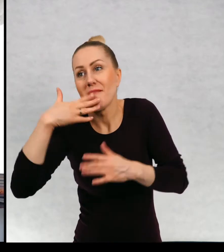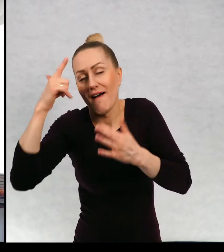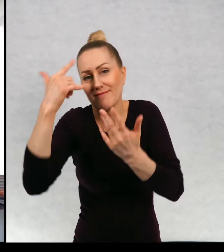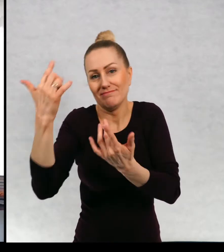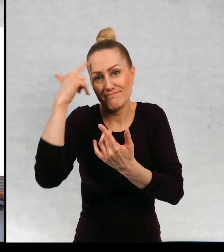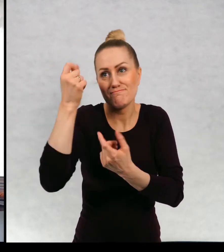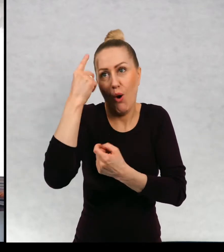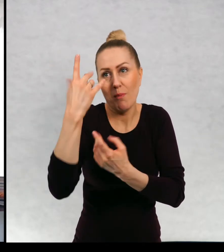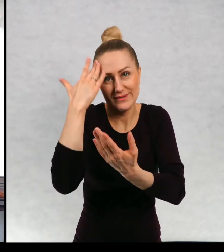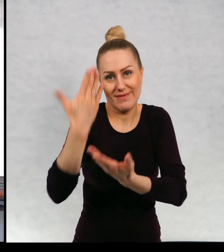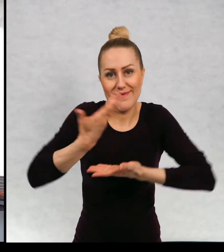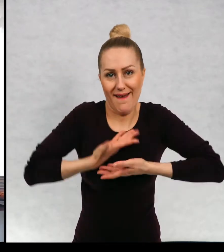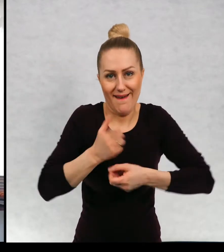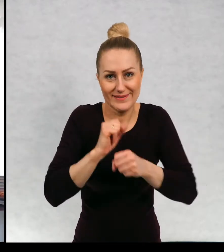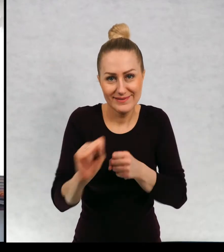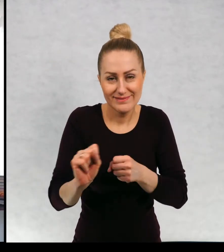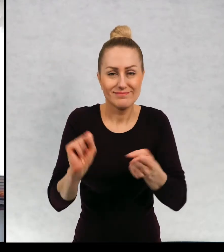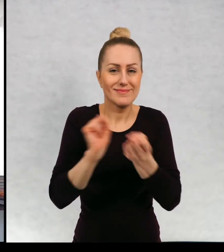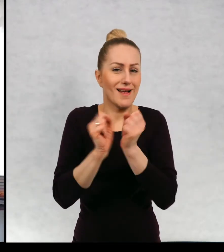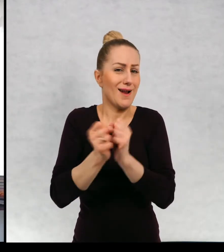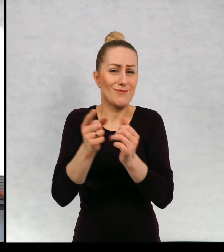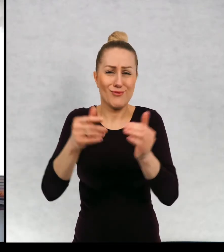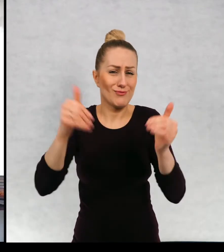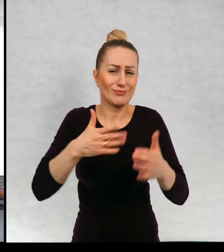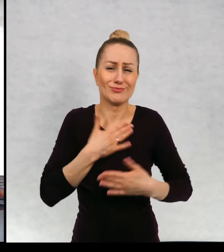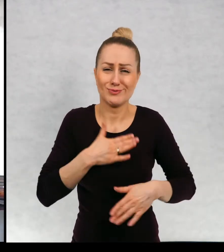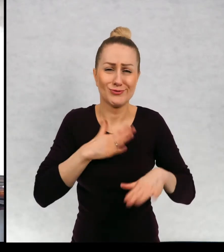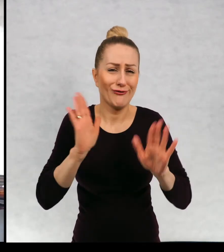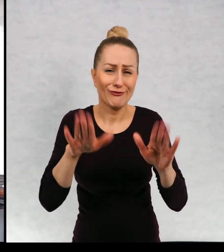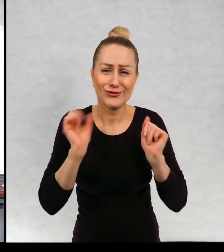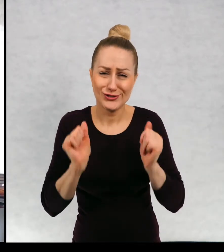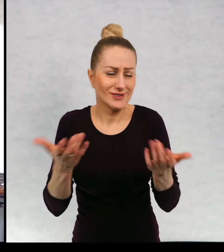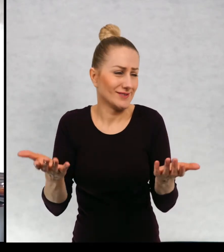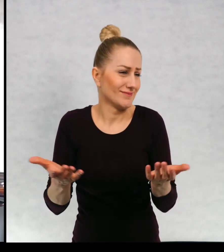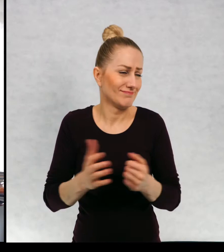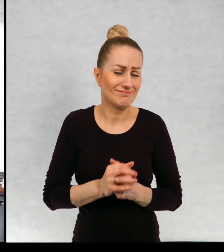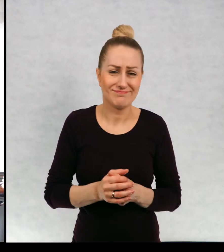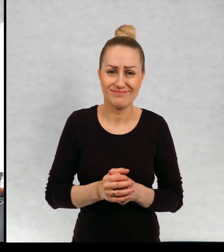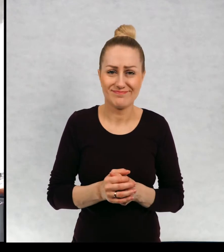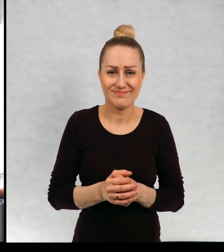może być, no może być po prostu wszystko, może być jakiś